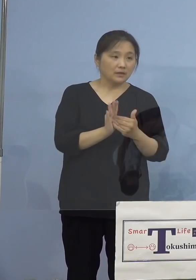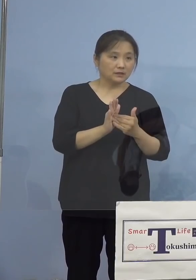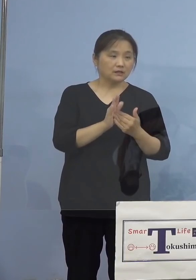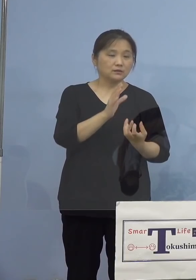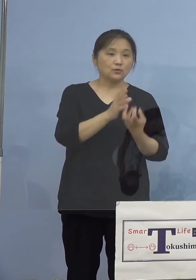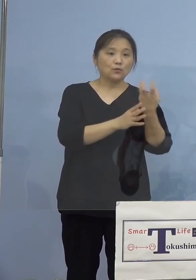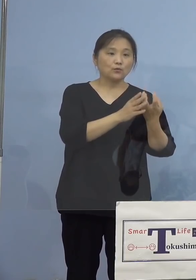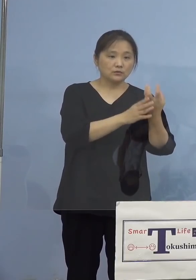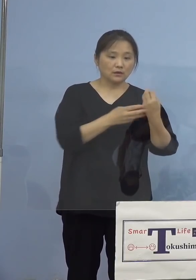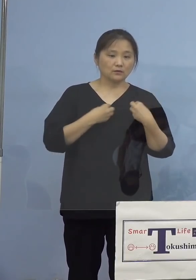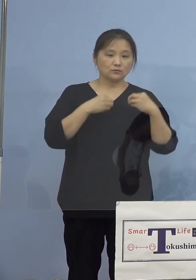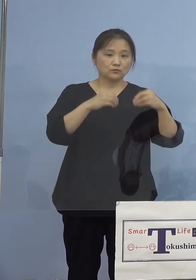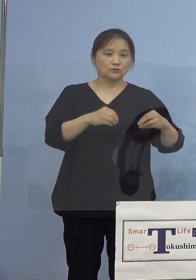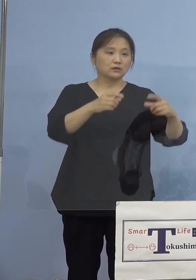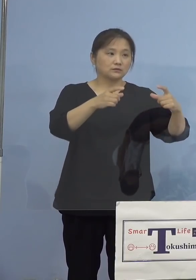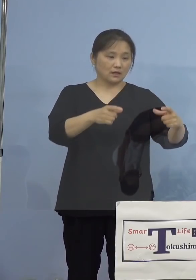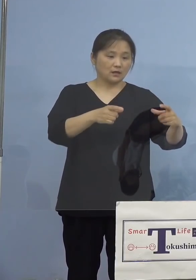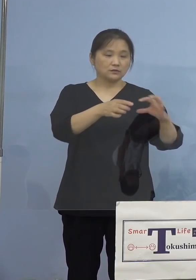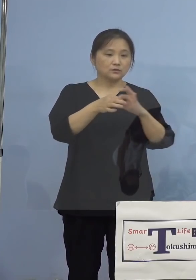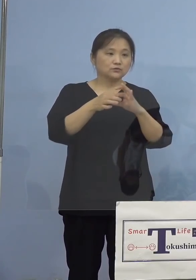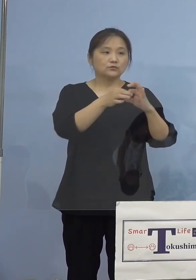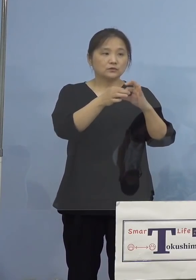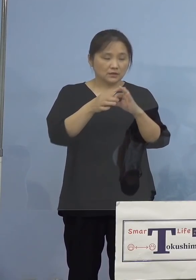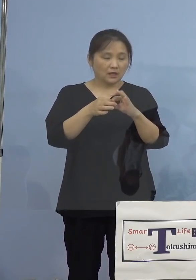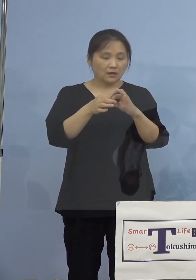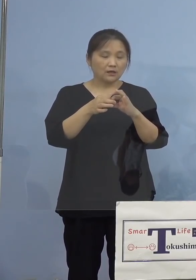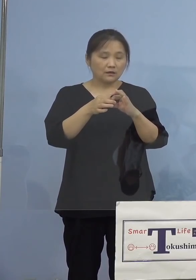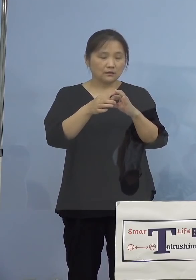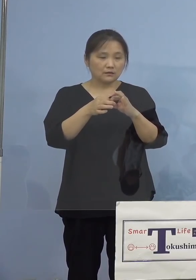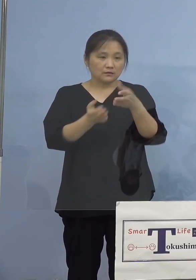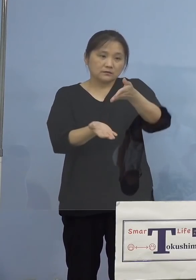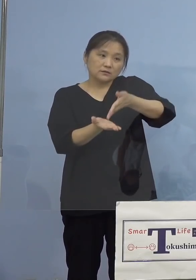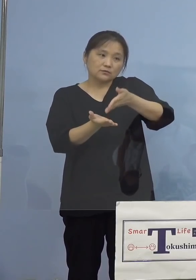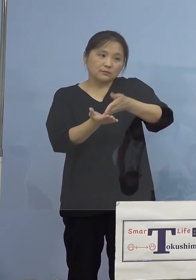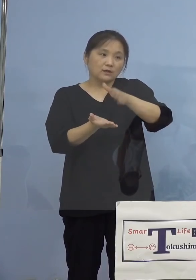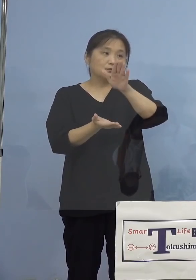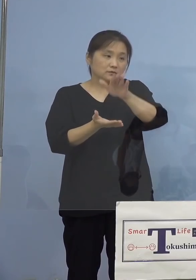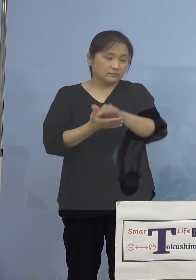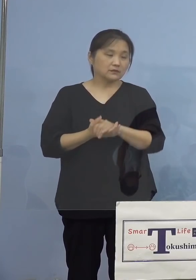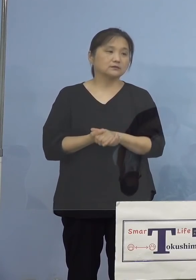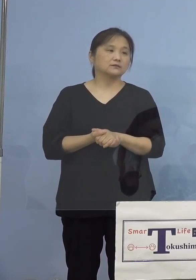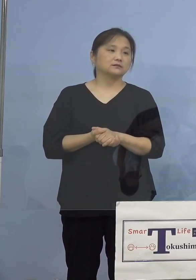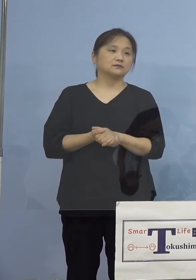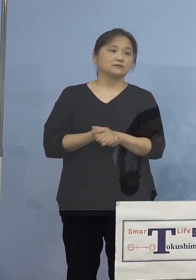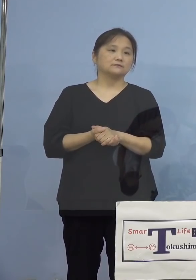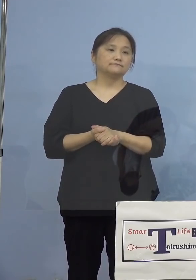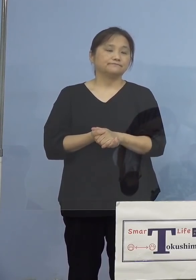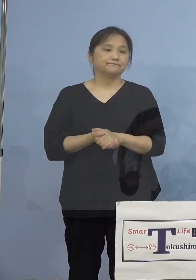クラスターについて、感染者に動きが ありましたので説明をさせていただきます